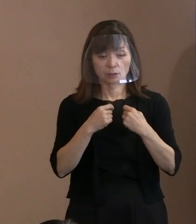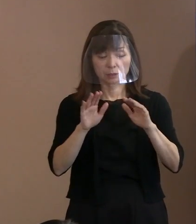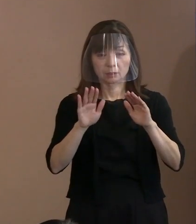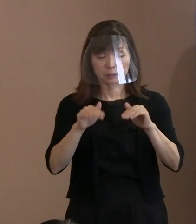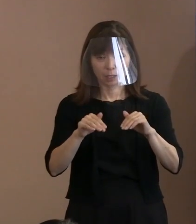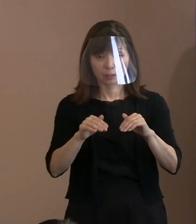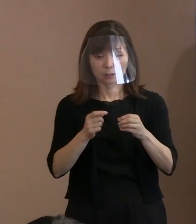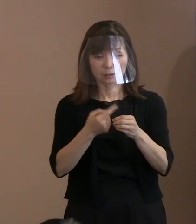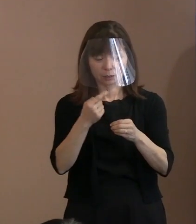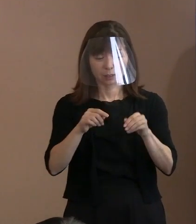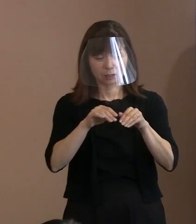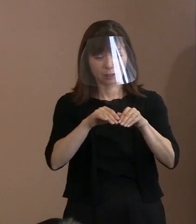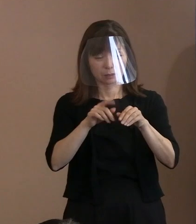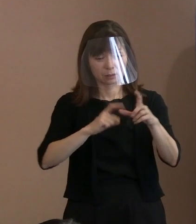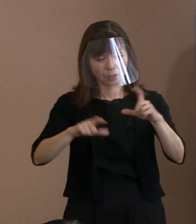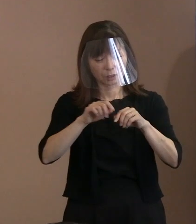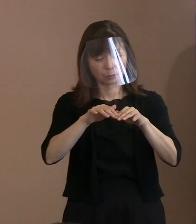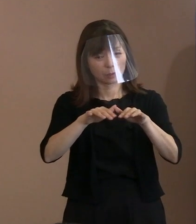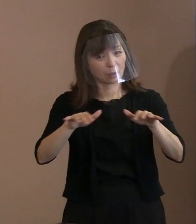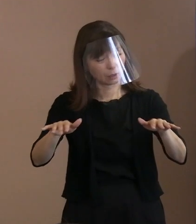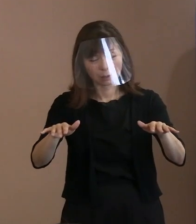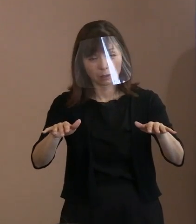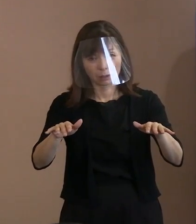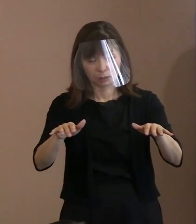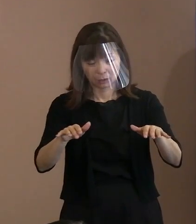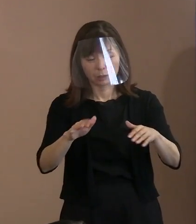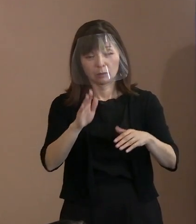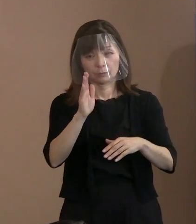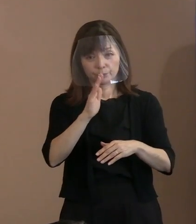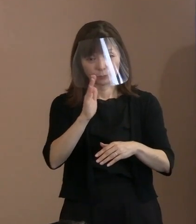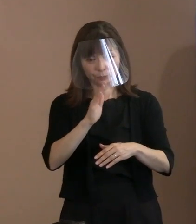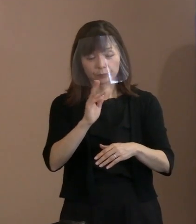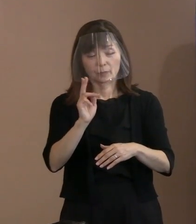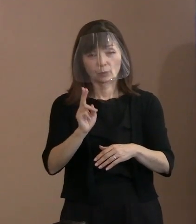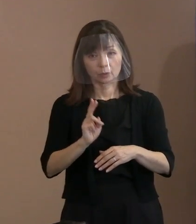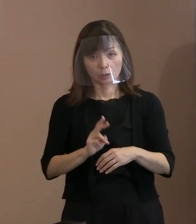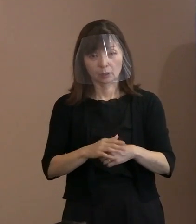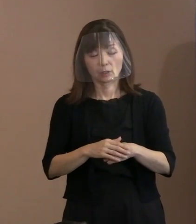そちらの方がポイントだと思いますので､ 参列を予定している皆様においては､